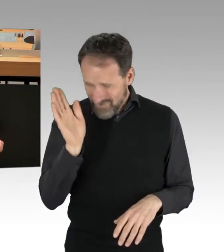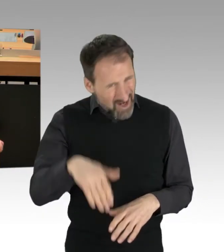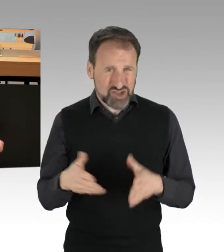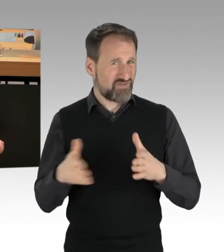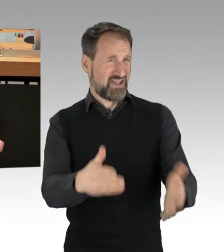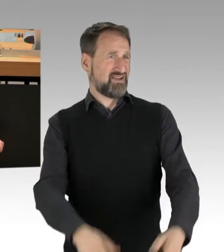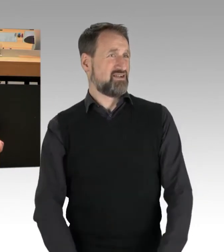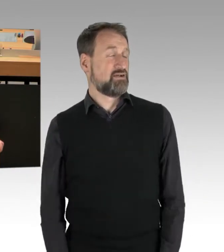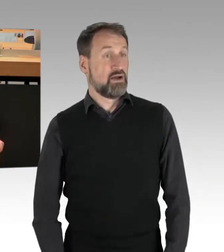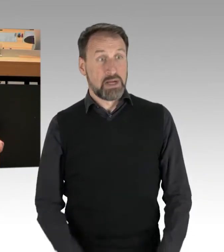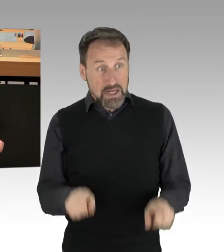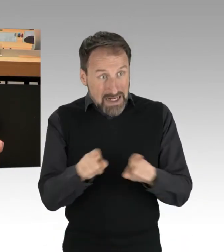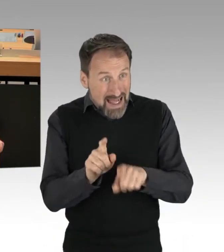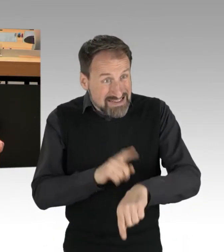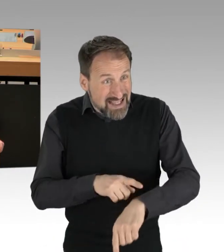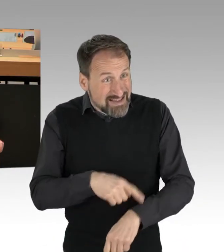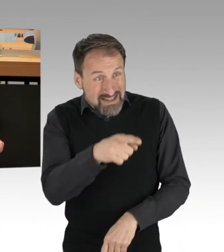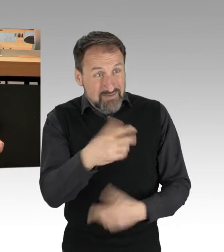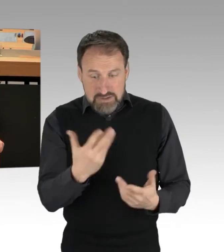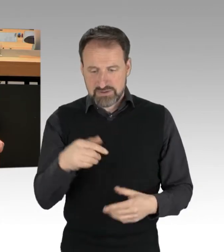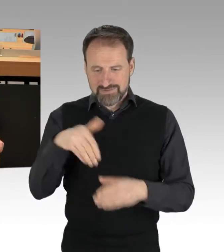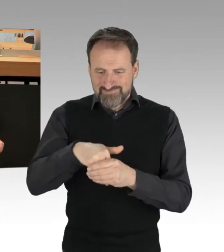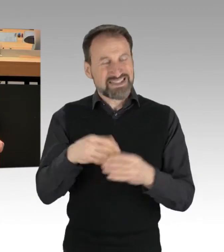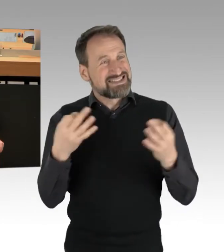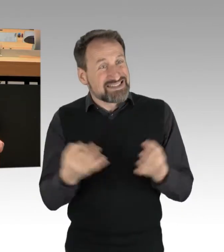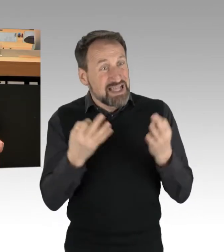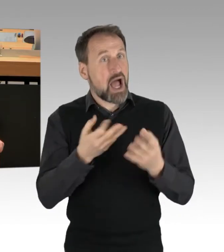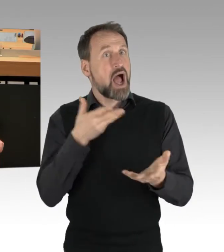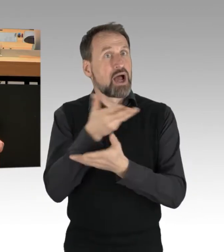Gleichzeitig sprechen Sie hier nicht zur Sache und versuchen, das zu formulieren mit Spaziergängern,